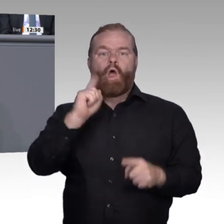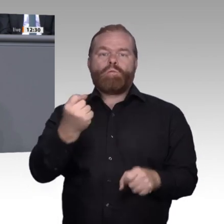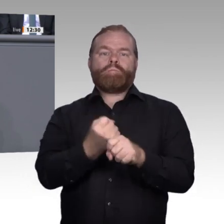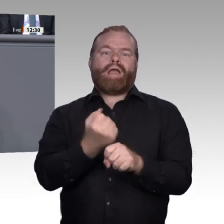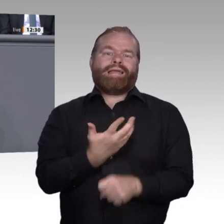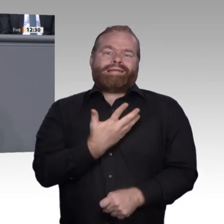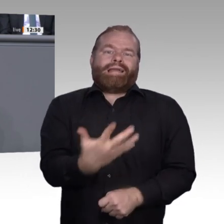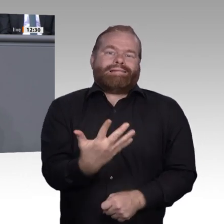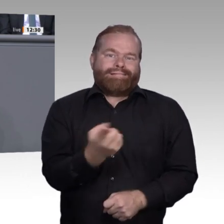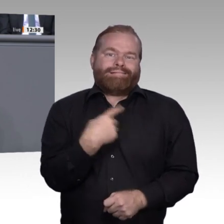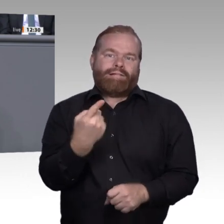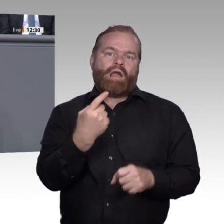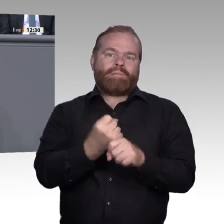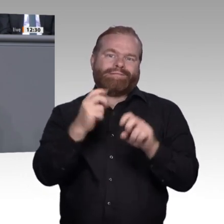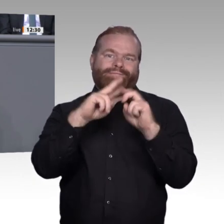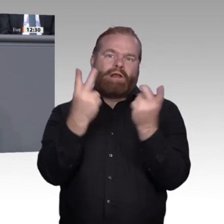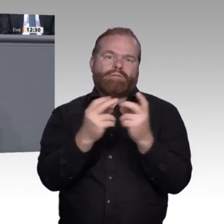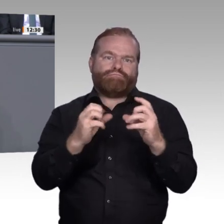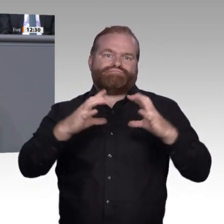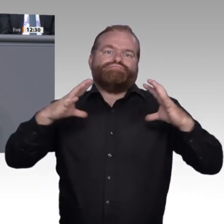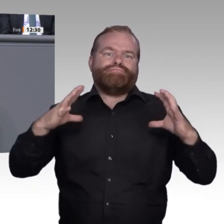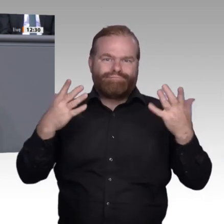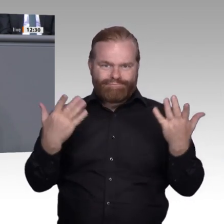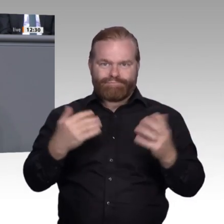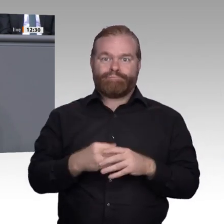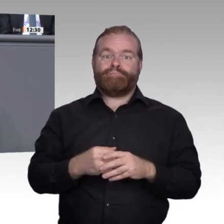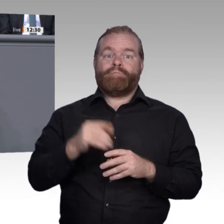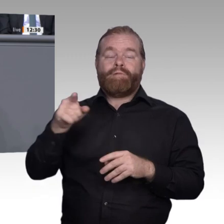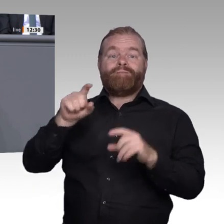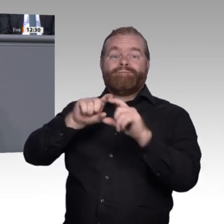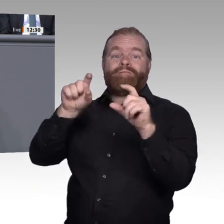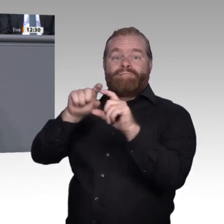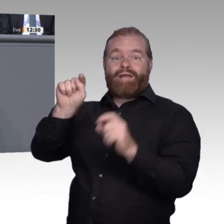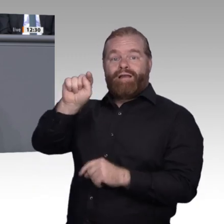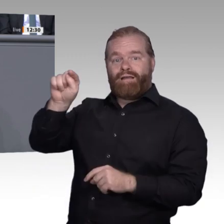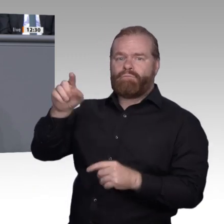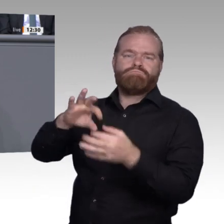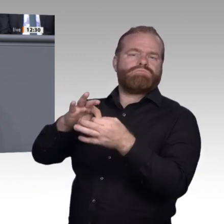Gestaltende: Die Rahmenbedingungen müssen so gefasst sein, dass wir den kleinen Ausbildungsbetrieb